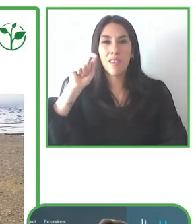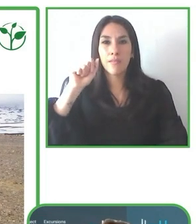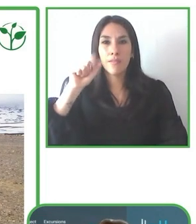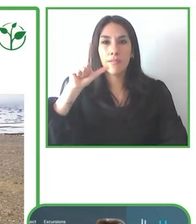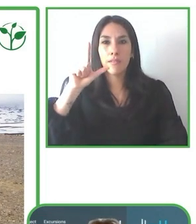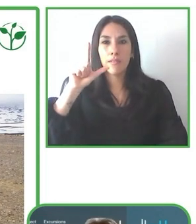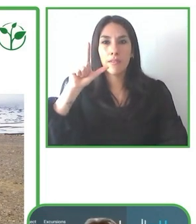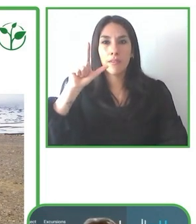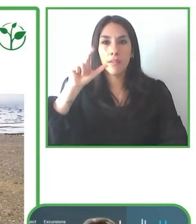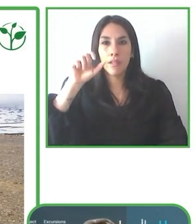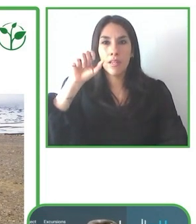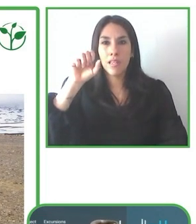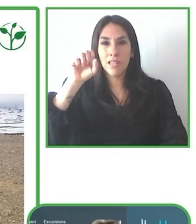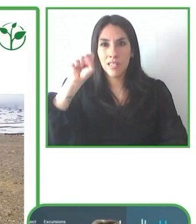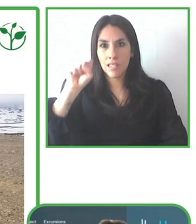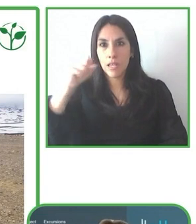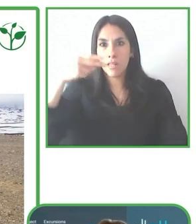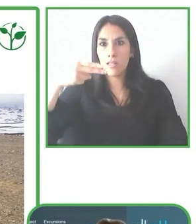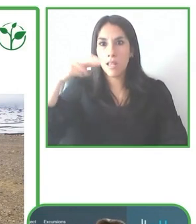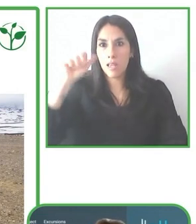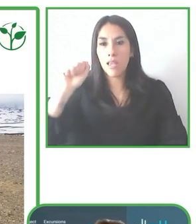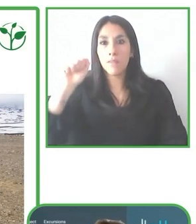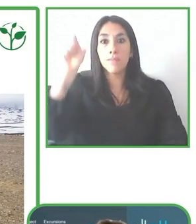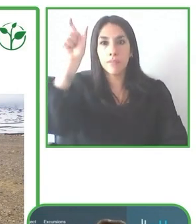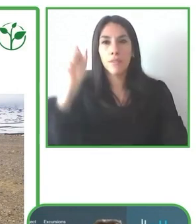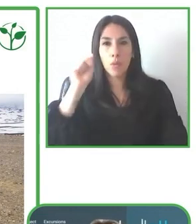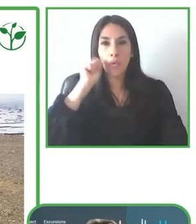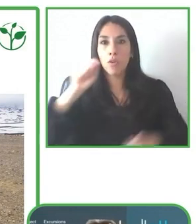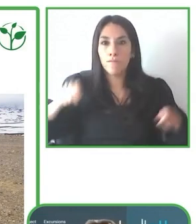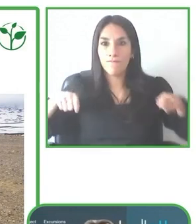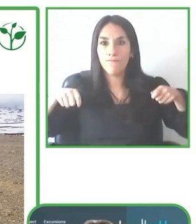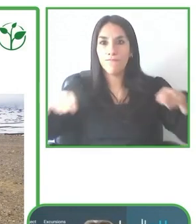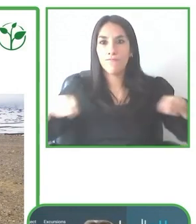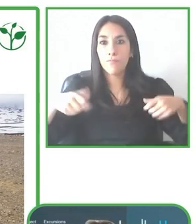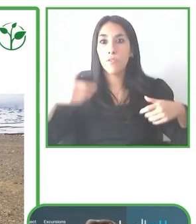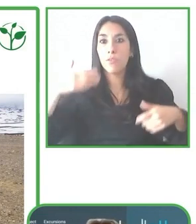ruedas. Cuenta con una Maestría en Gestión de Recursos Naturales de la Universidad